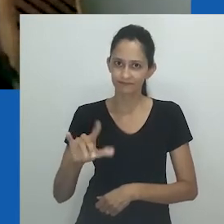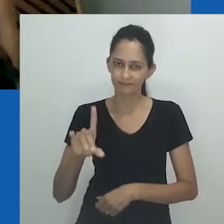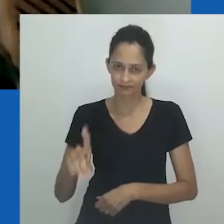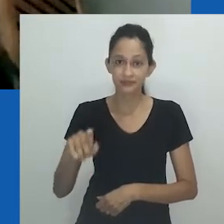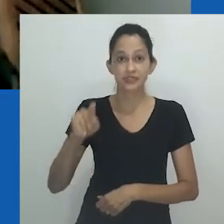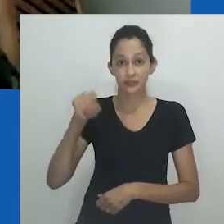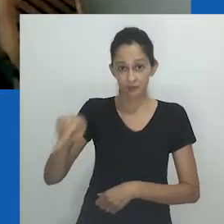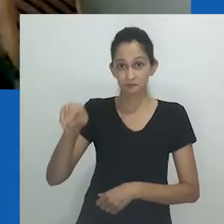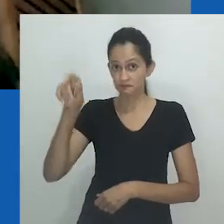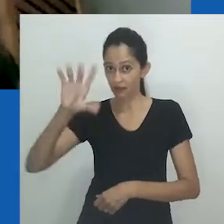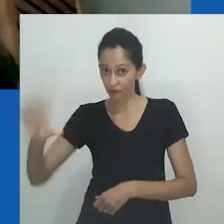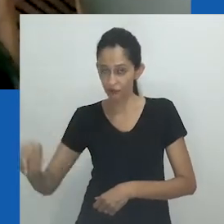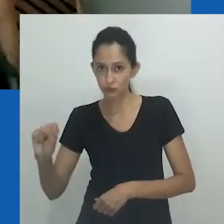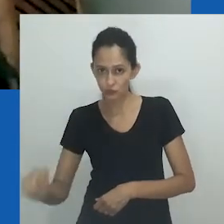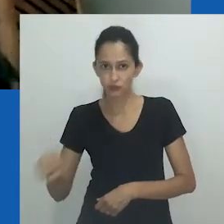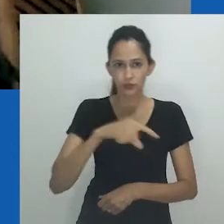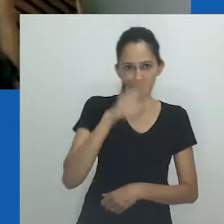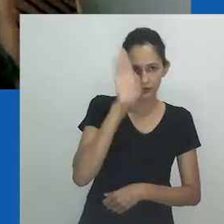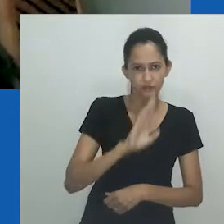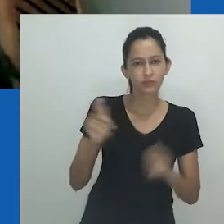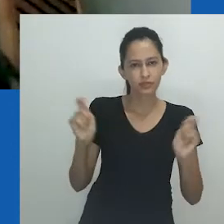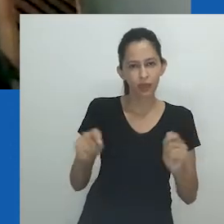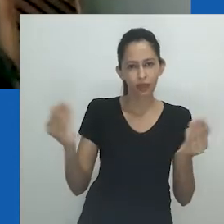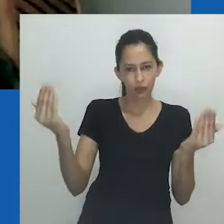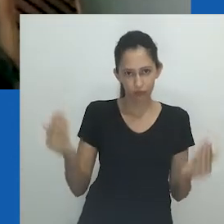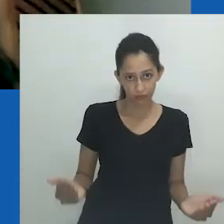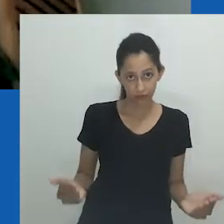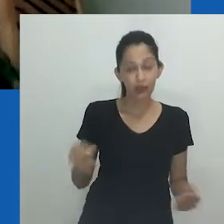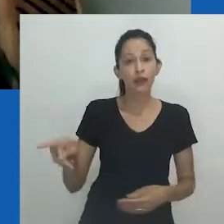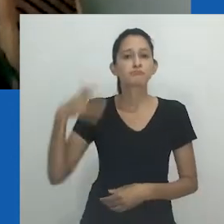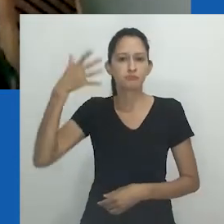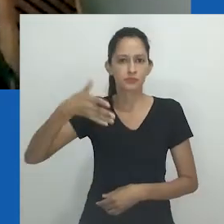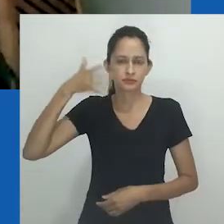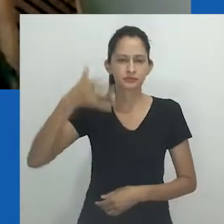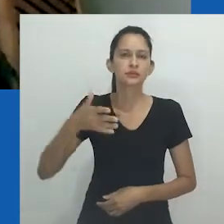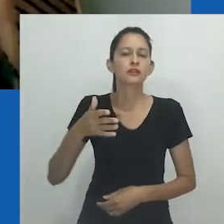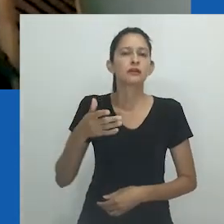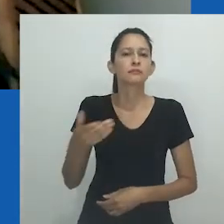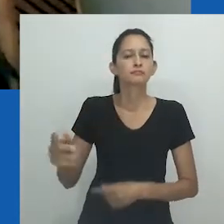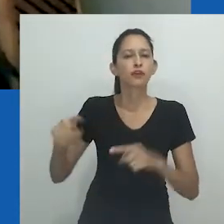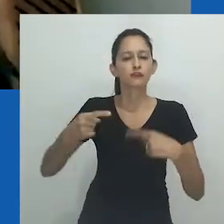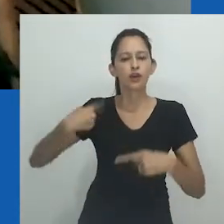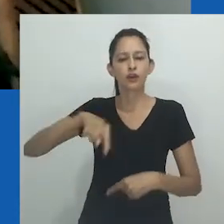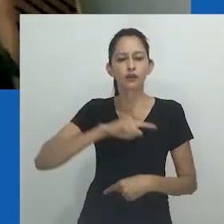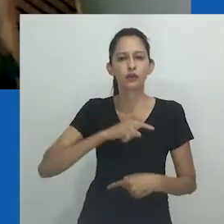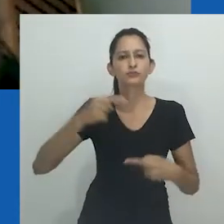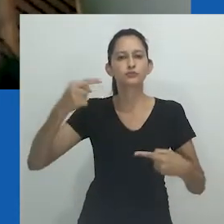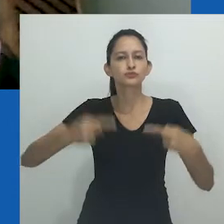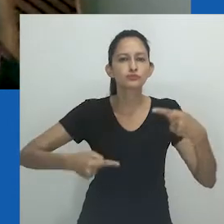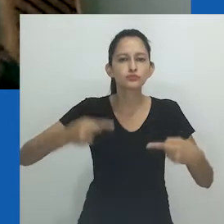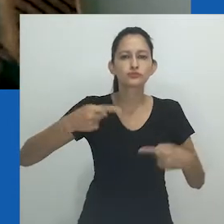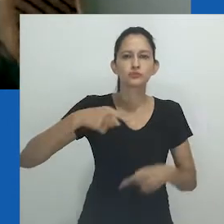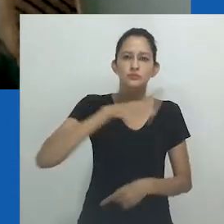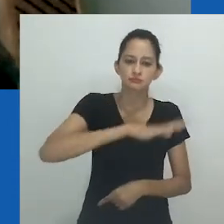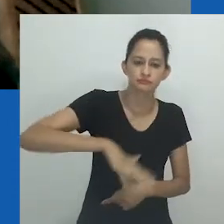A produção da professora Zethu Matebeni nos ajuda justamente a ganhar perspectiva e rever as bases das nossas comparações, e mesmo